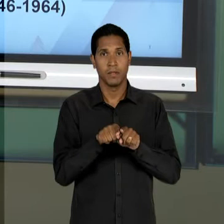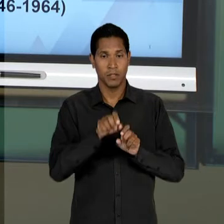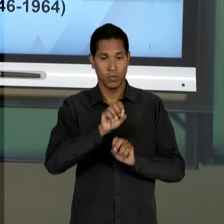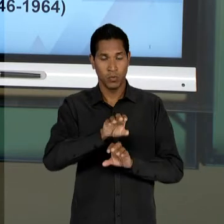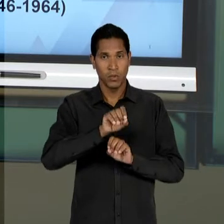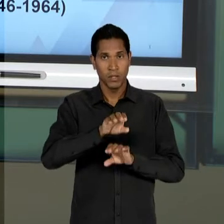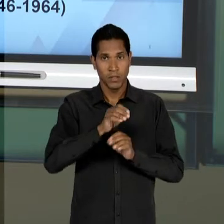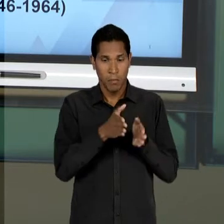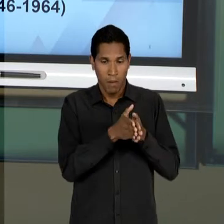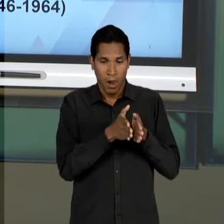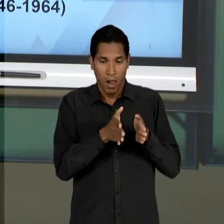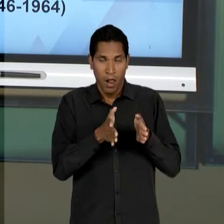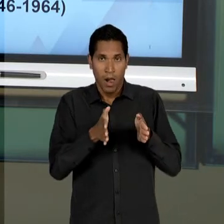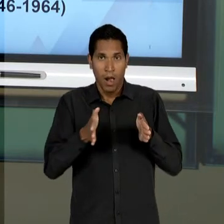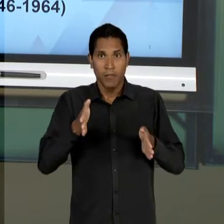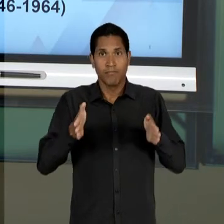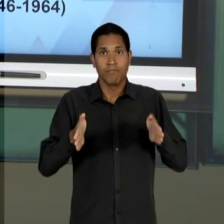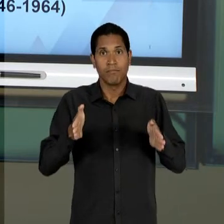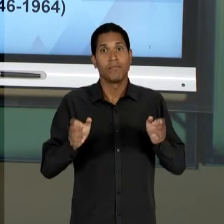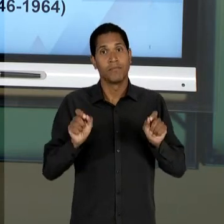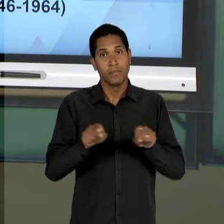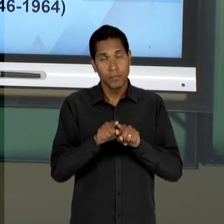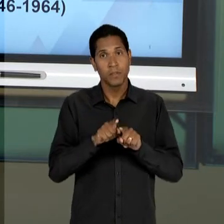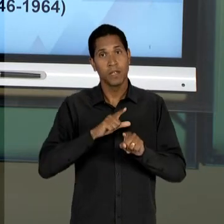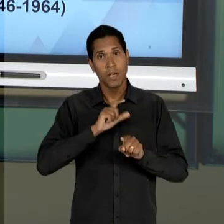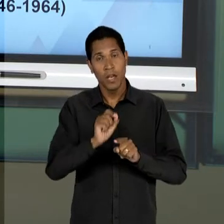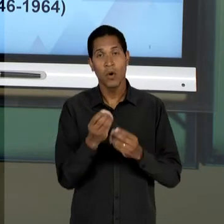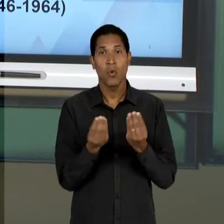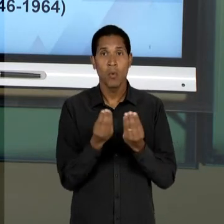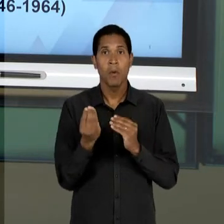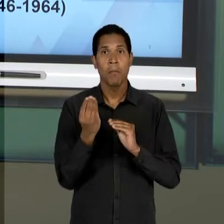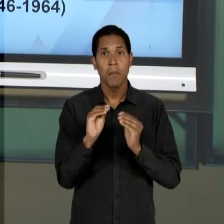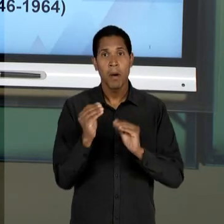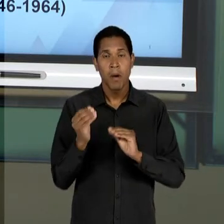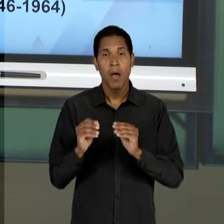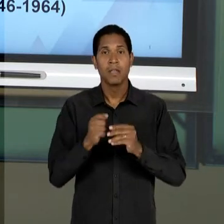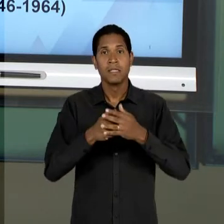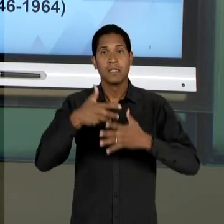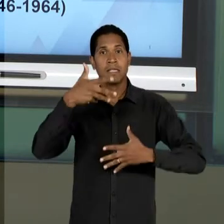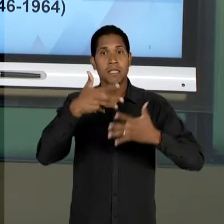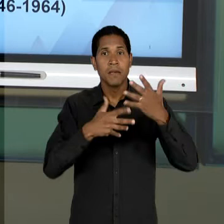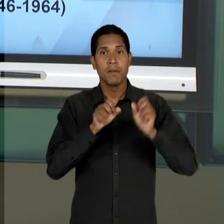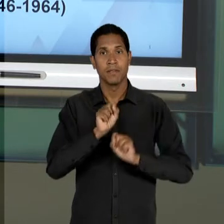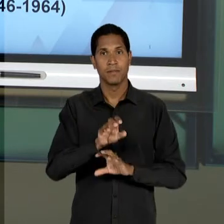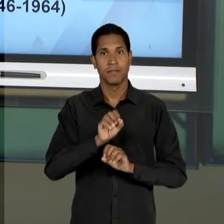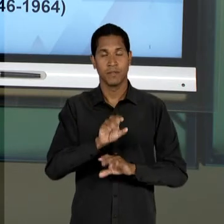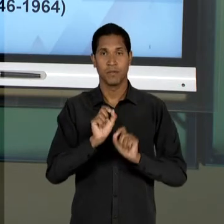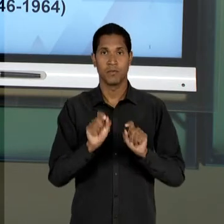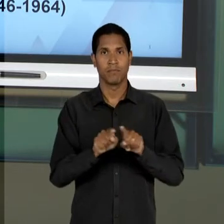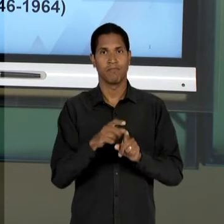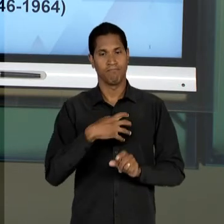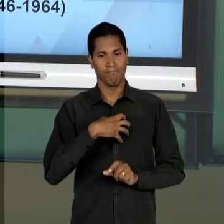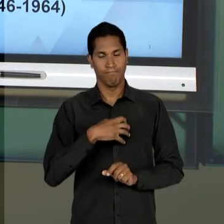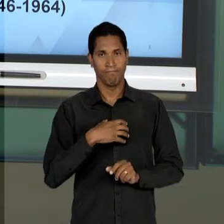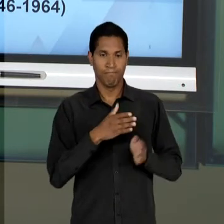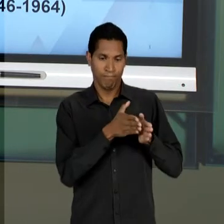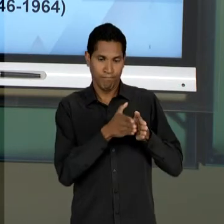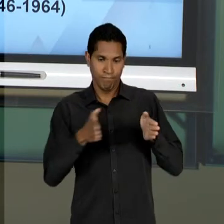MONTAGEM DO SISTEMA EDUCATIVO E A AFEIÇÃO ASSUMIDA PELA EDUCAÇÃO DURANTE A ERA VARGAS, OU